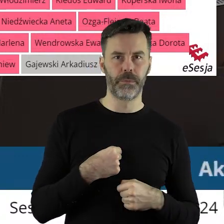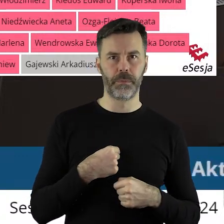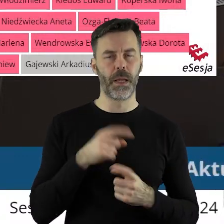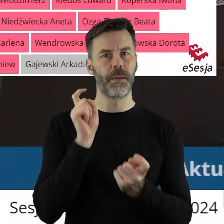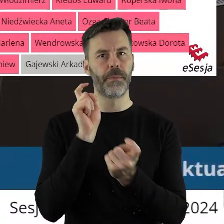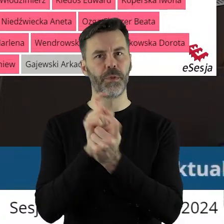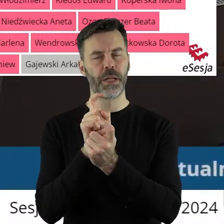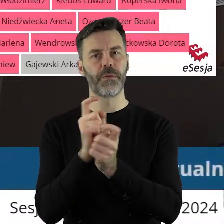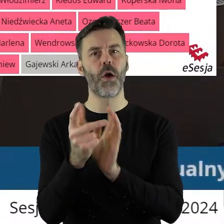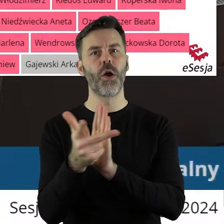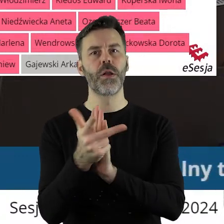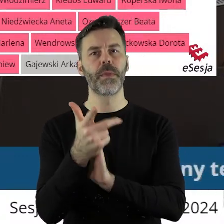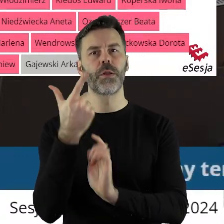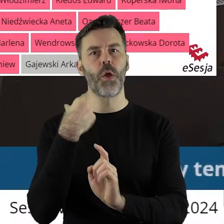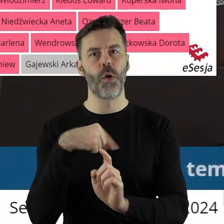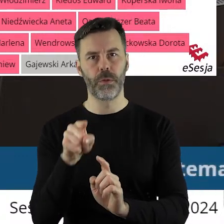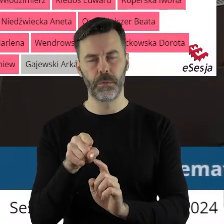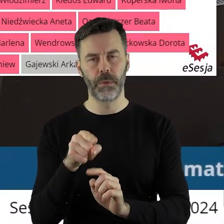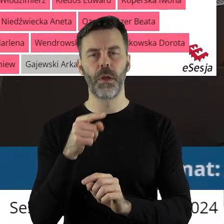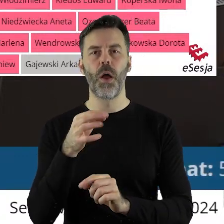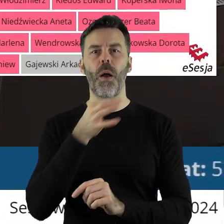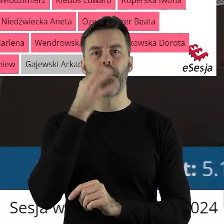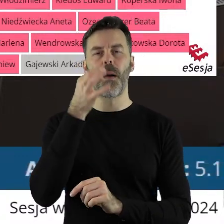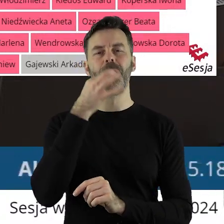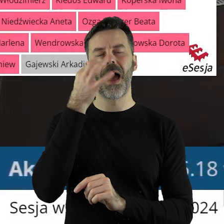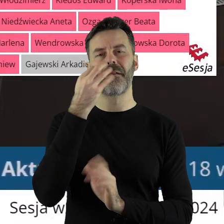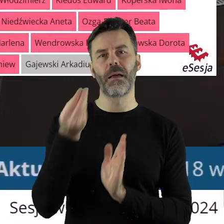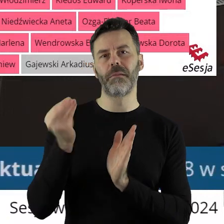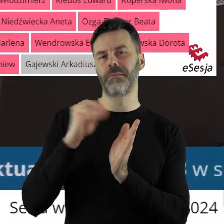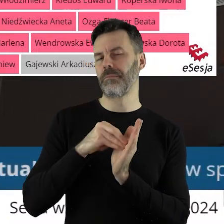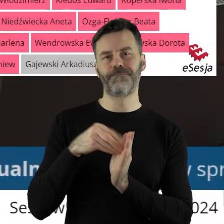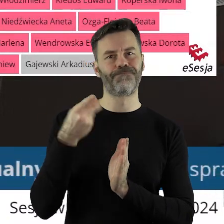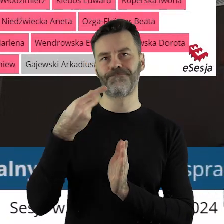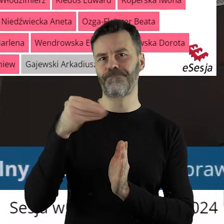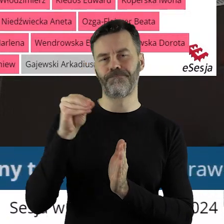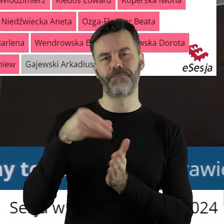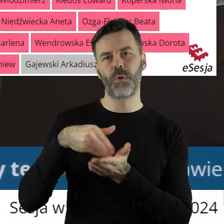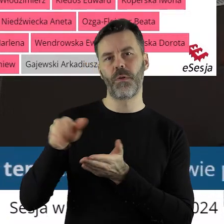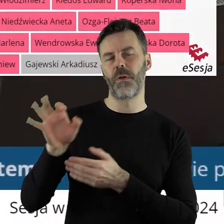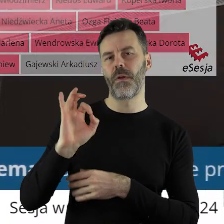18 radnych było przeciwnego zdania. Poprawka do projektu stanowiska zgłoszona przez